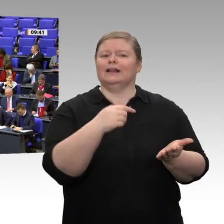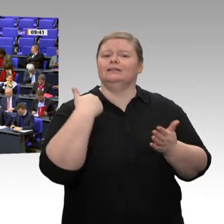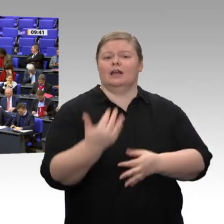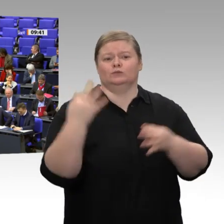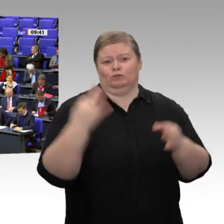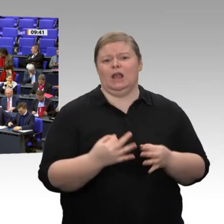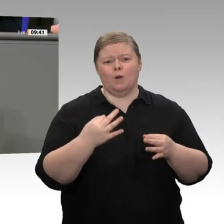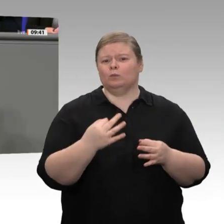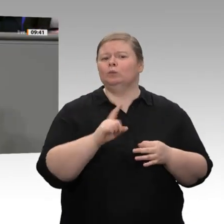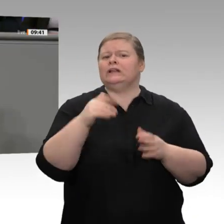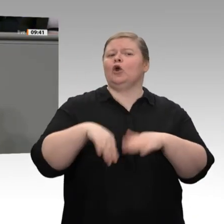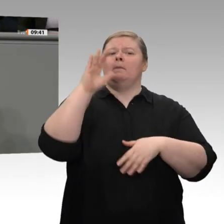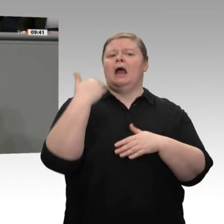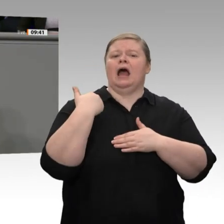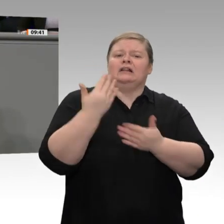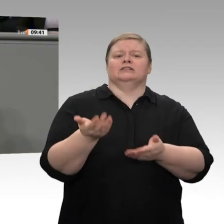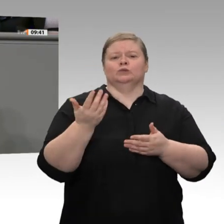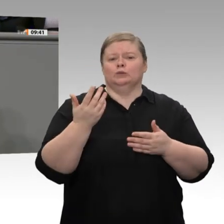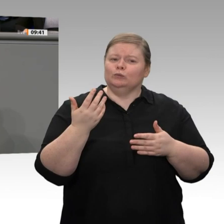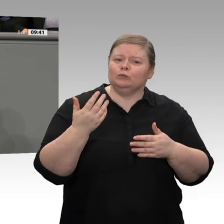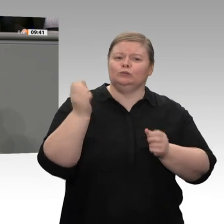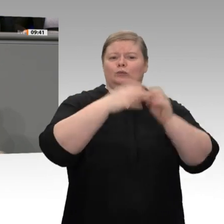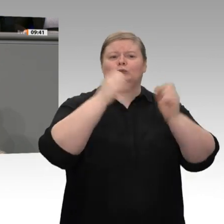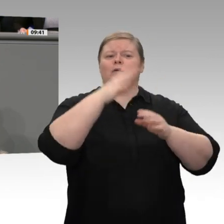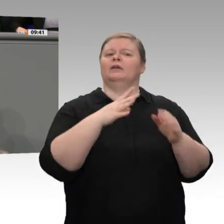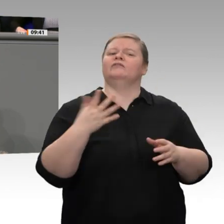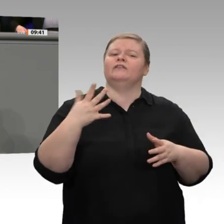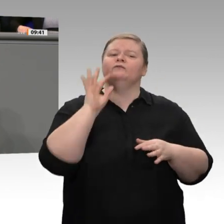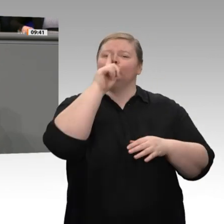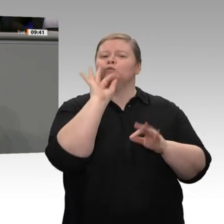Das reichste Prozent unserer Bevölkerung, also 1 Prozent, besaß 2017 genauso viel